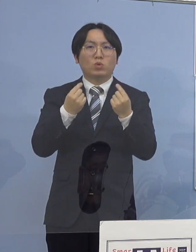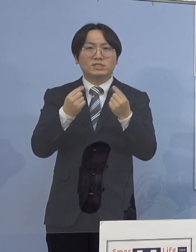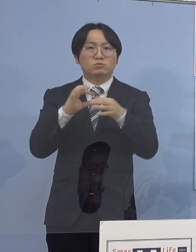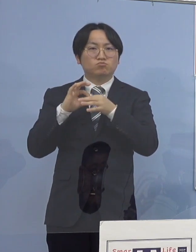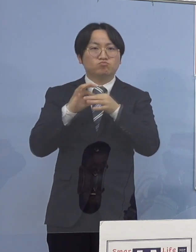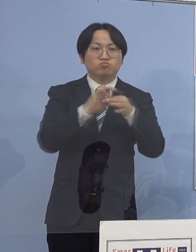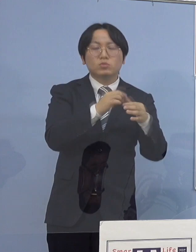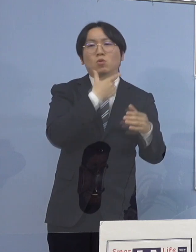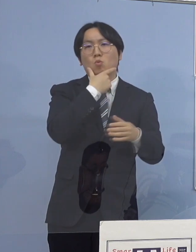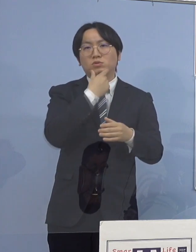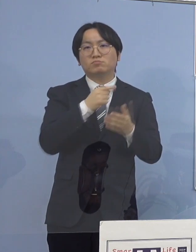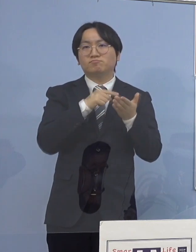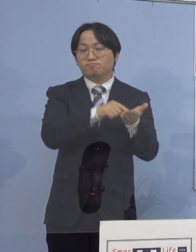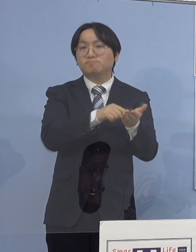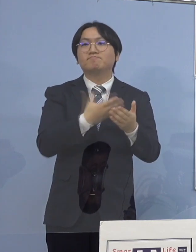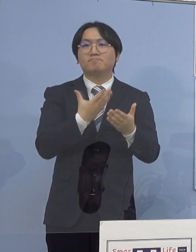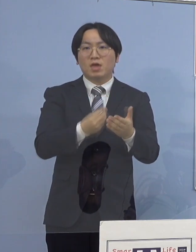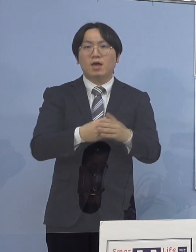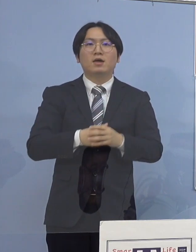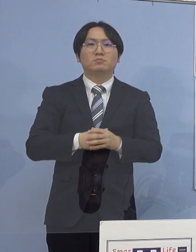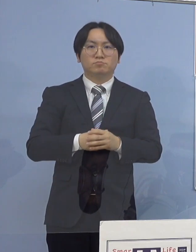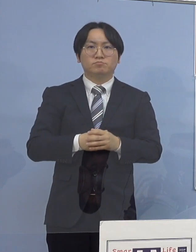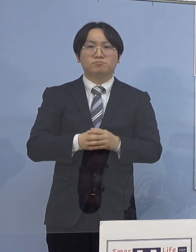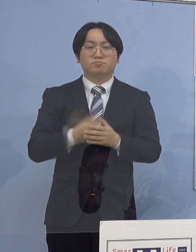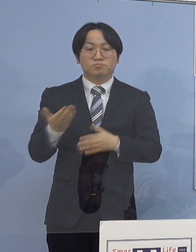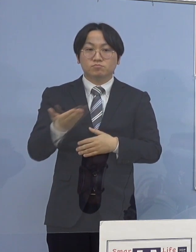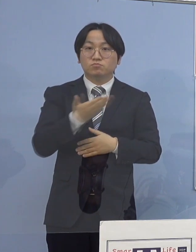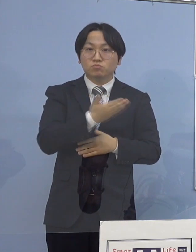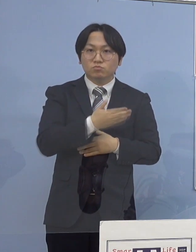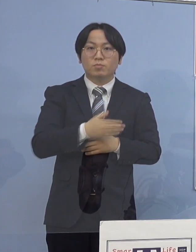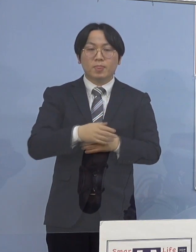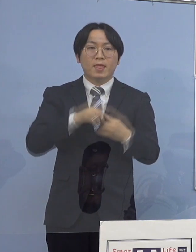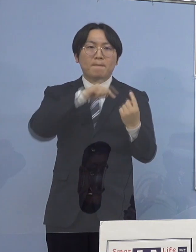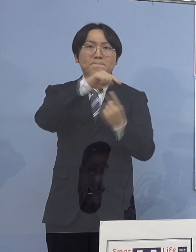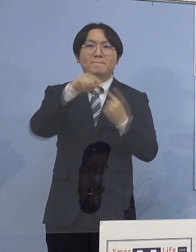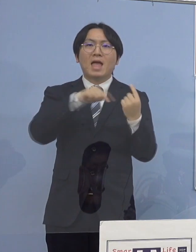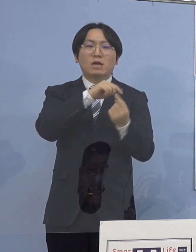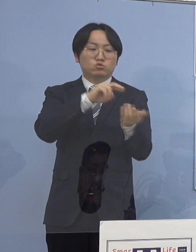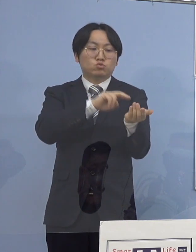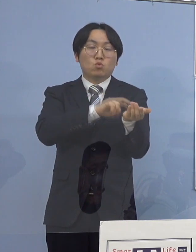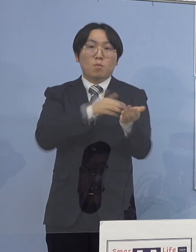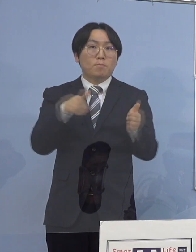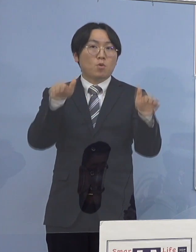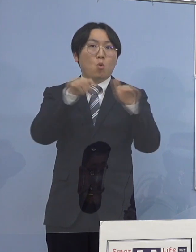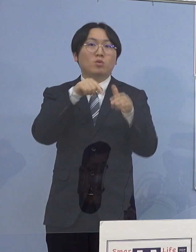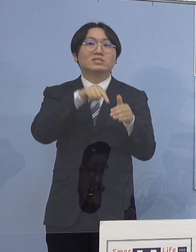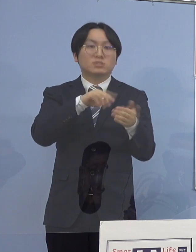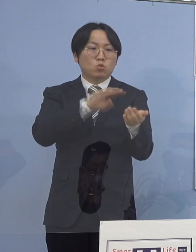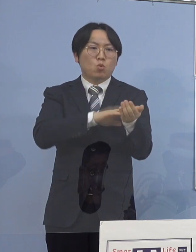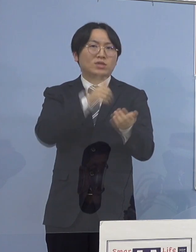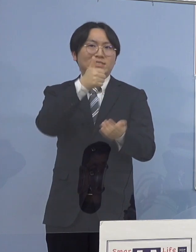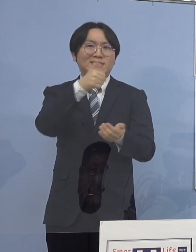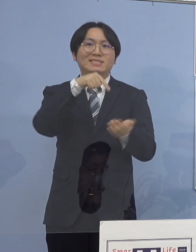そして地方独立行政法人徳島県鳴門病院に 勤務する医師につきましては